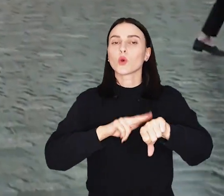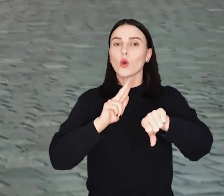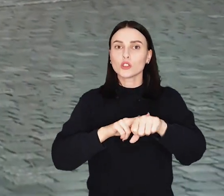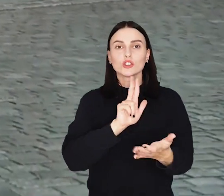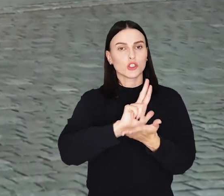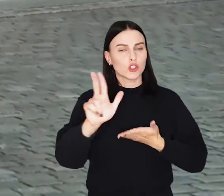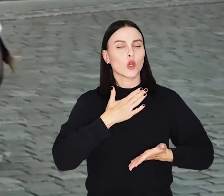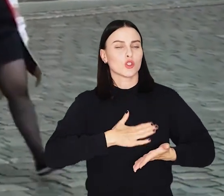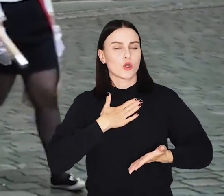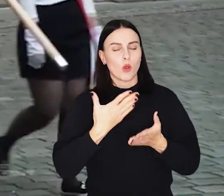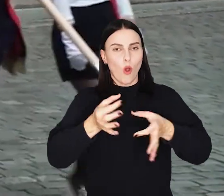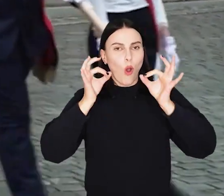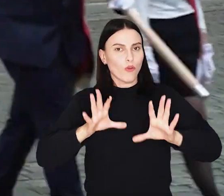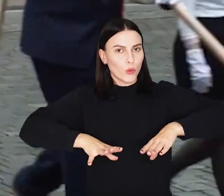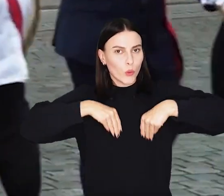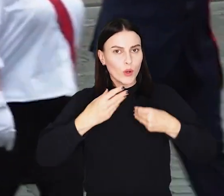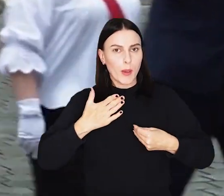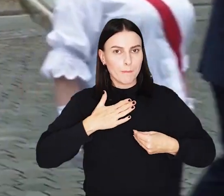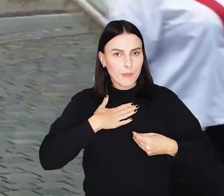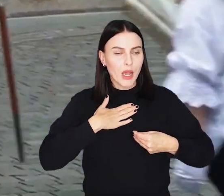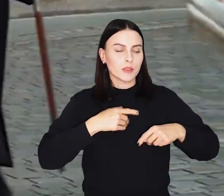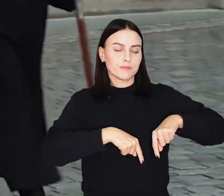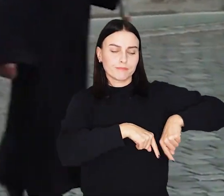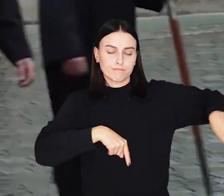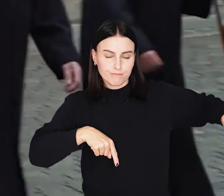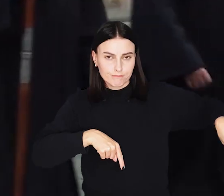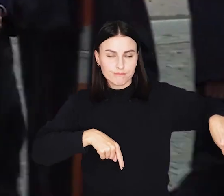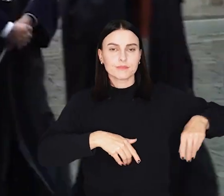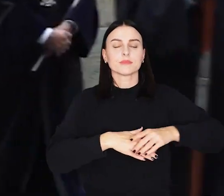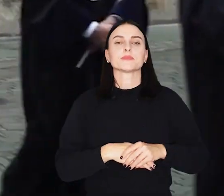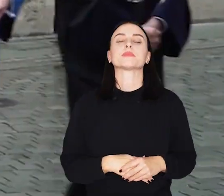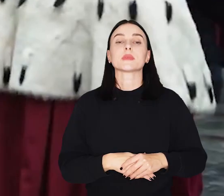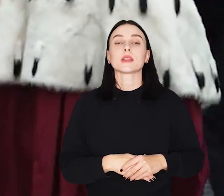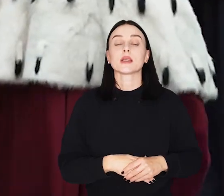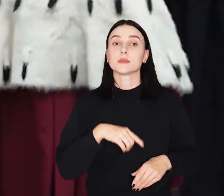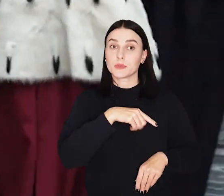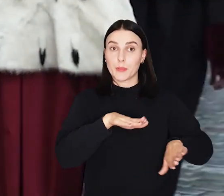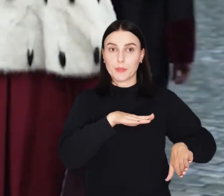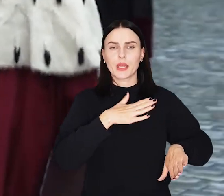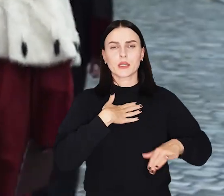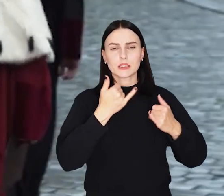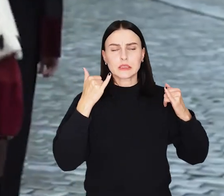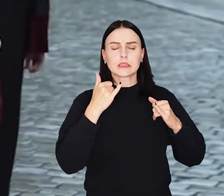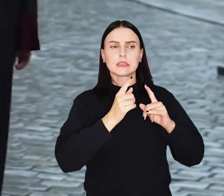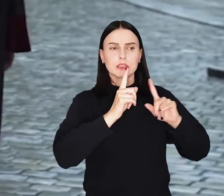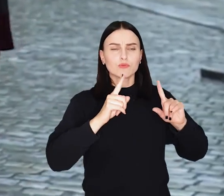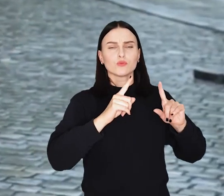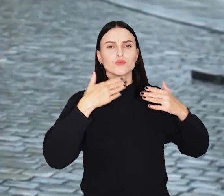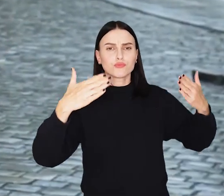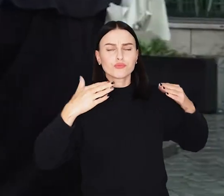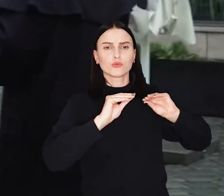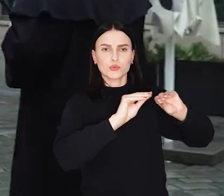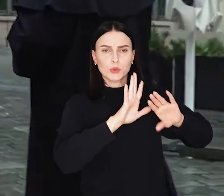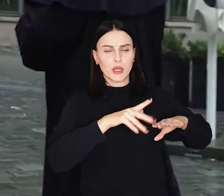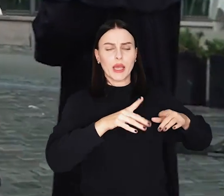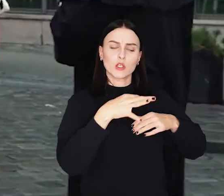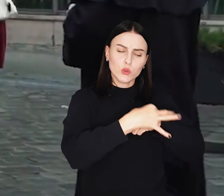O godz. 13 w sobotę oficjalna gala w Auli Leopoldyńskiej, a stamtąd rektorzy i uczestnicy wydarzenia przejdą do Rynku.